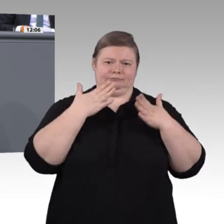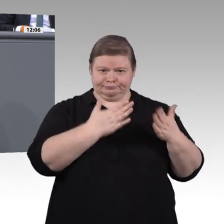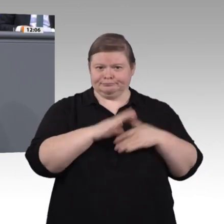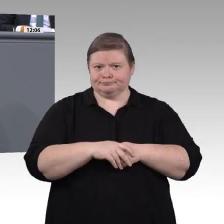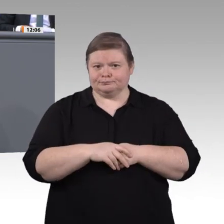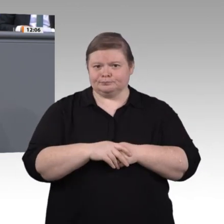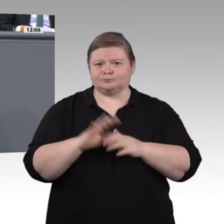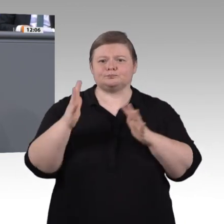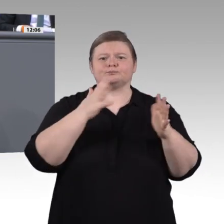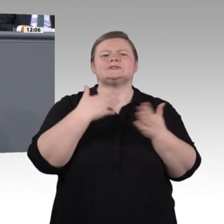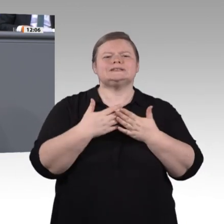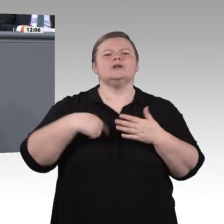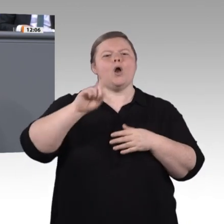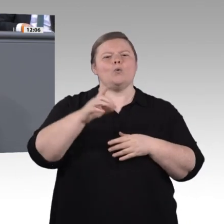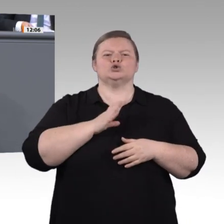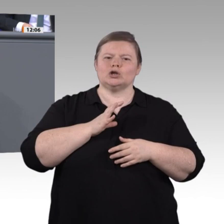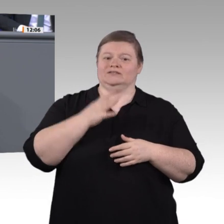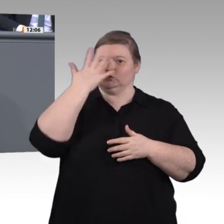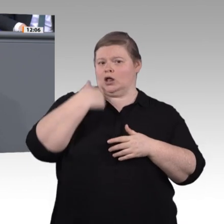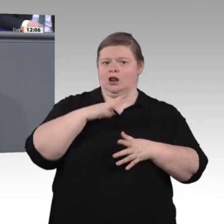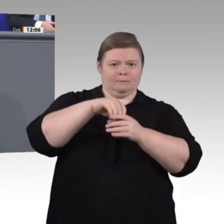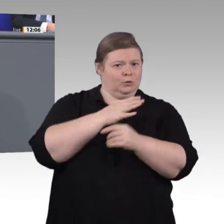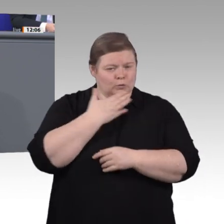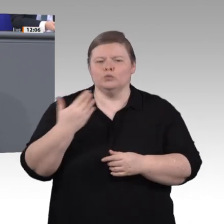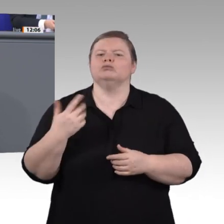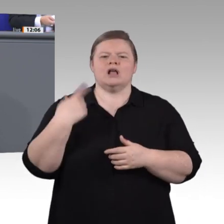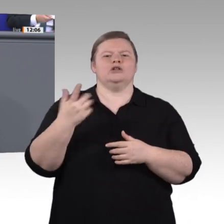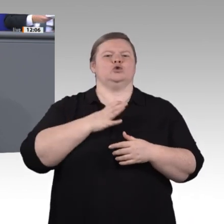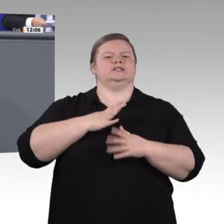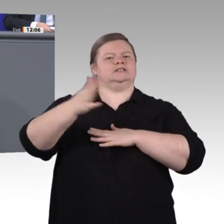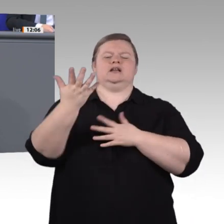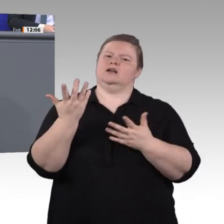Gesellschaft hineinreicht. Es geht um Menschen mit Einschränkungen, ja, um kranke Menschen,